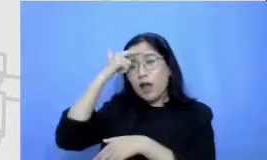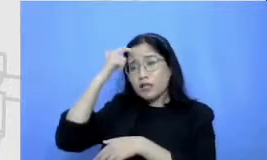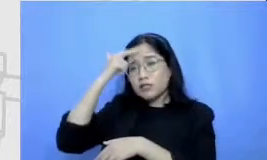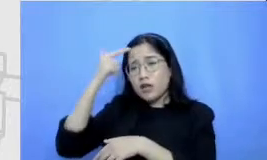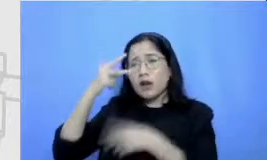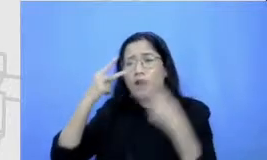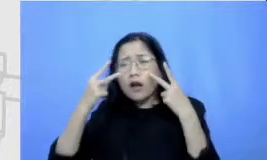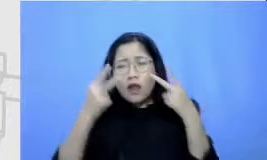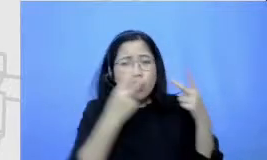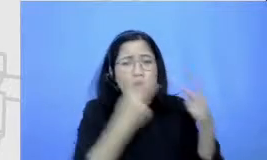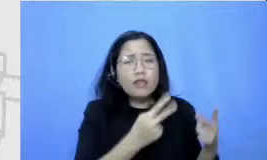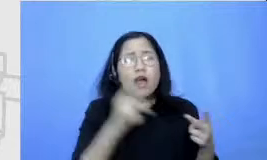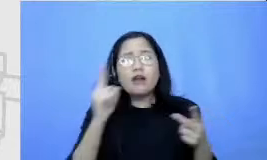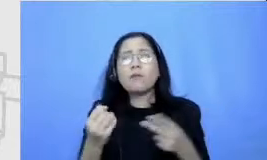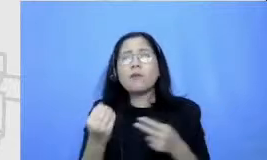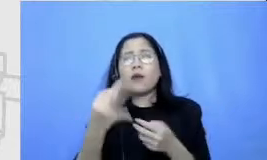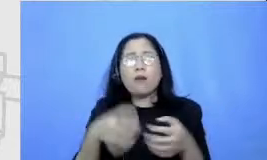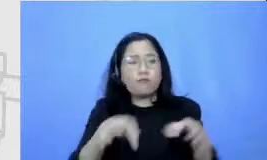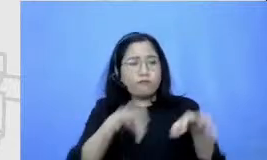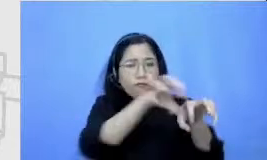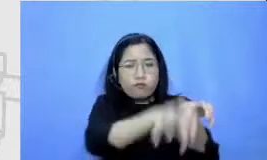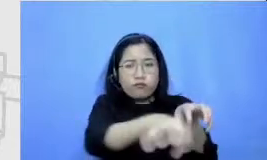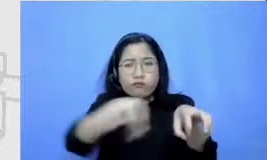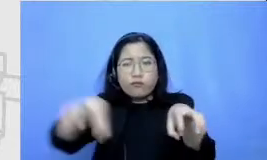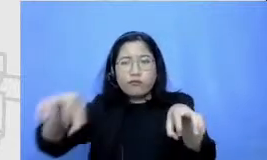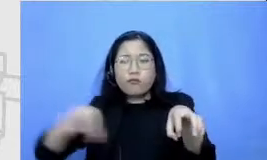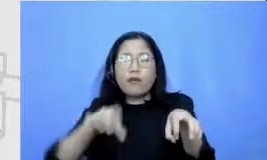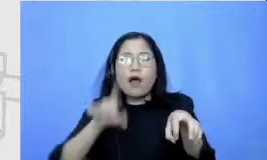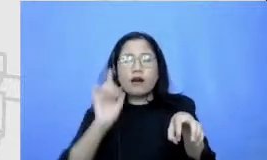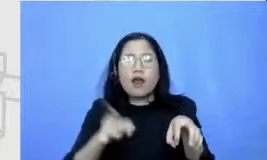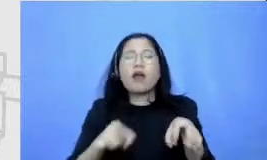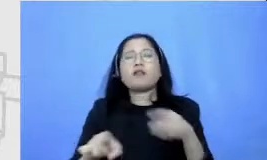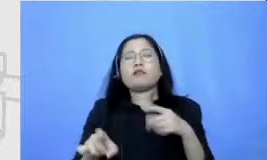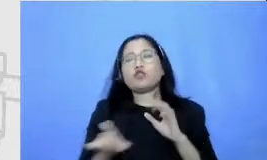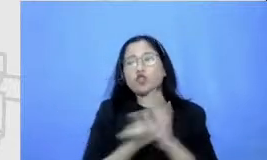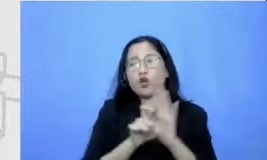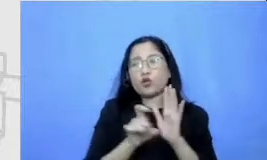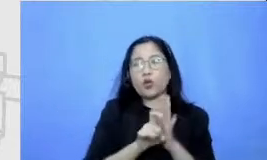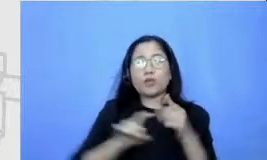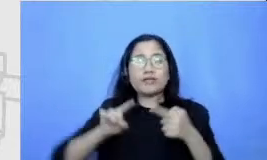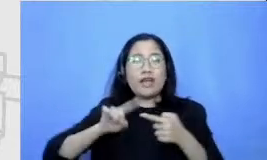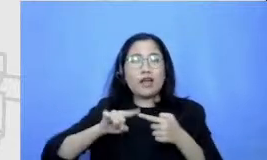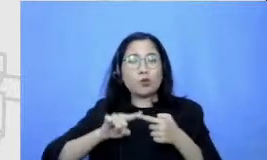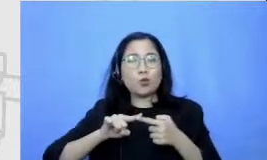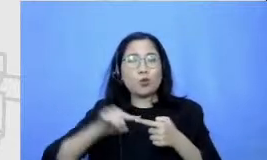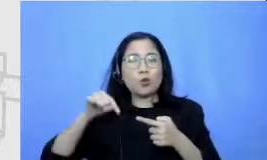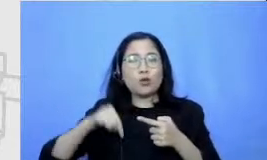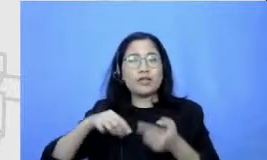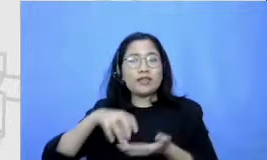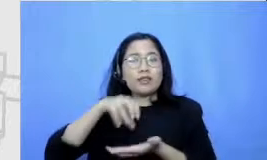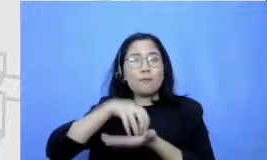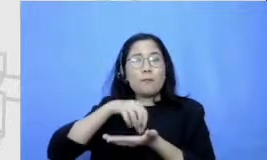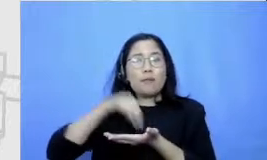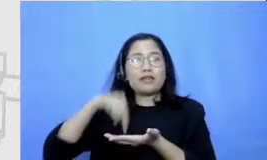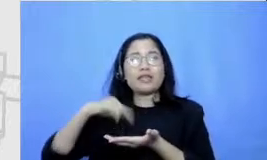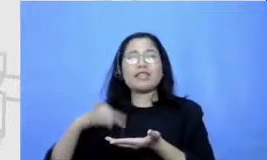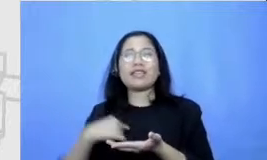komponen di dalamnya yang pertama ad alah ada titik kita mulai berangkat Berarti ada titik